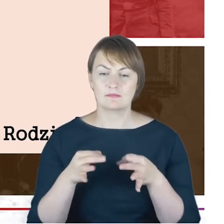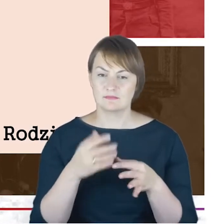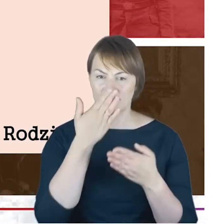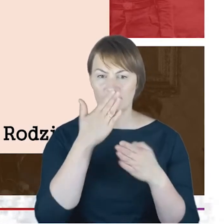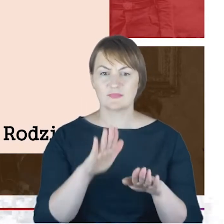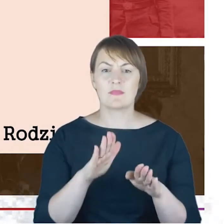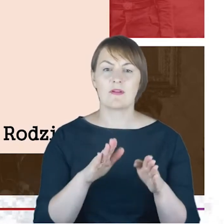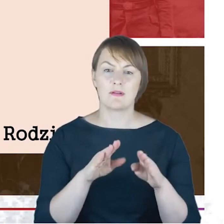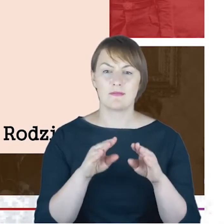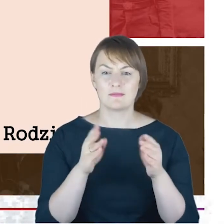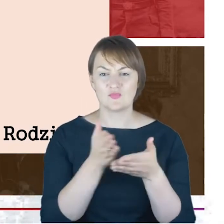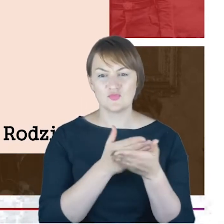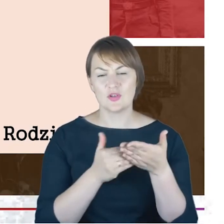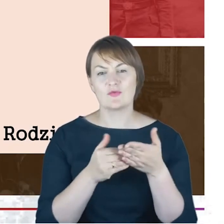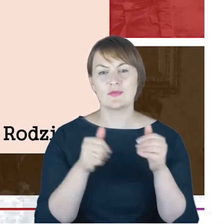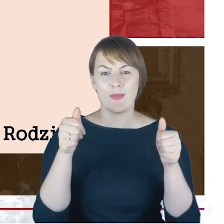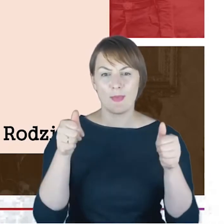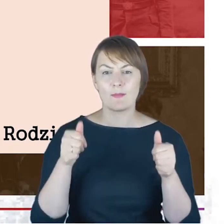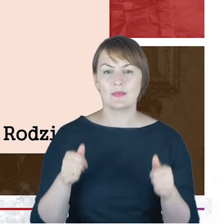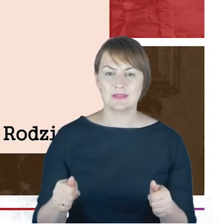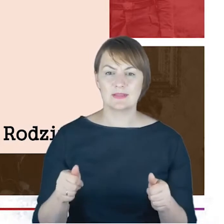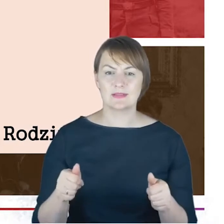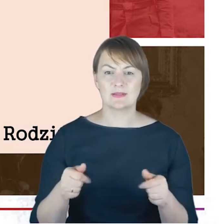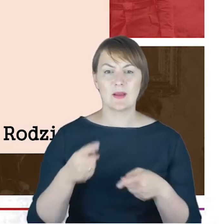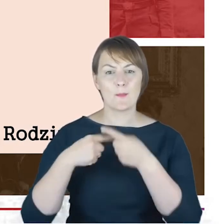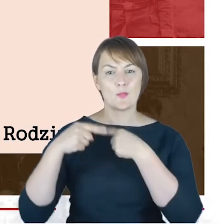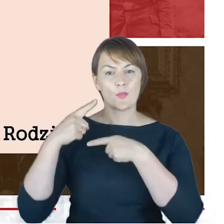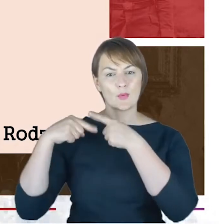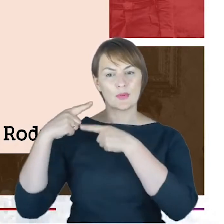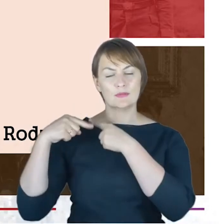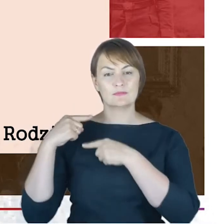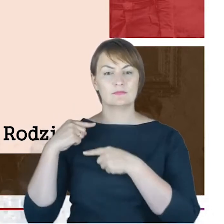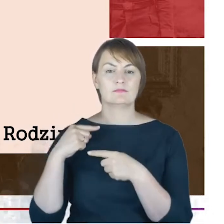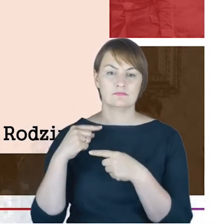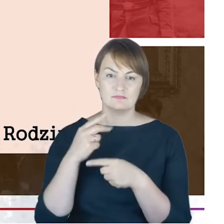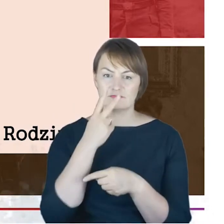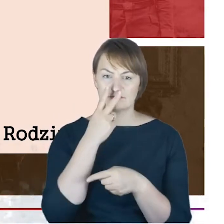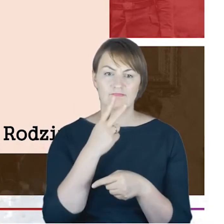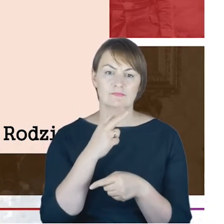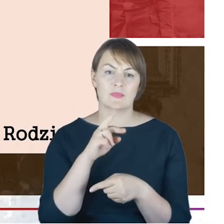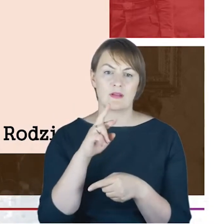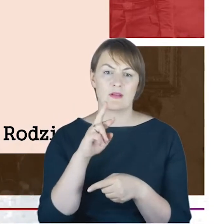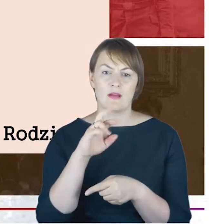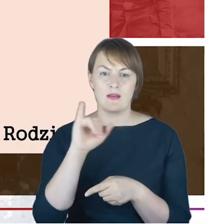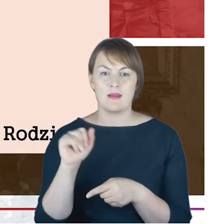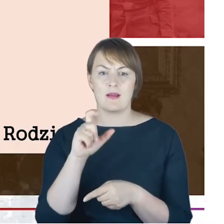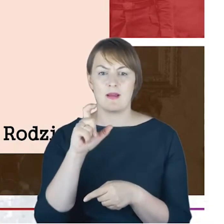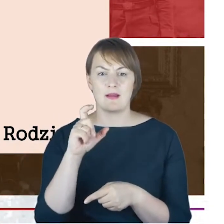korzenie, rodzina : mamy Rabina Jacoba Arona Cohna, z dużą radością tutaj dopisałam, Aron,